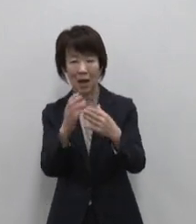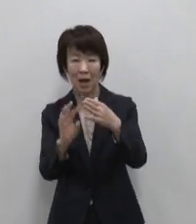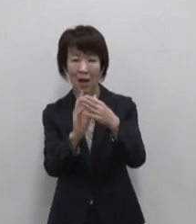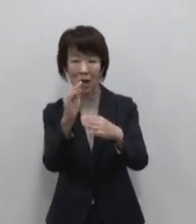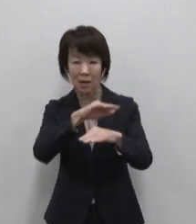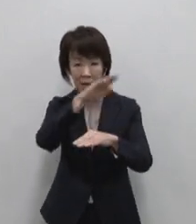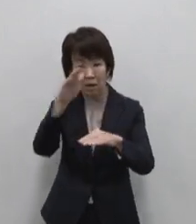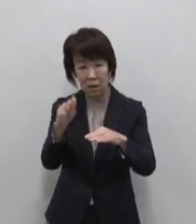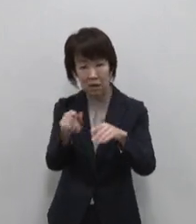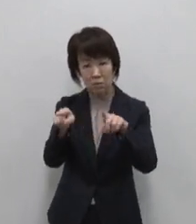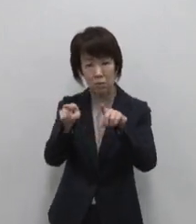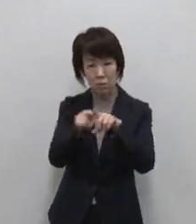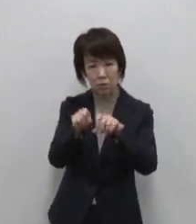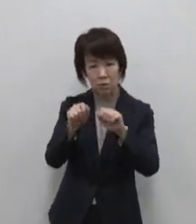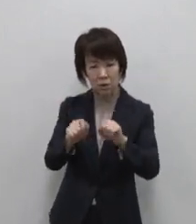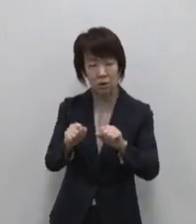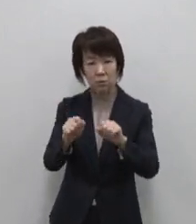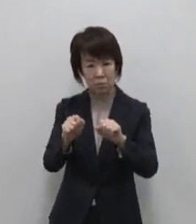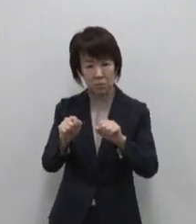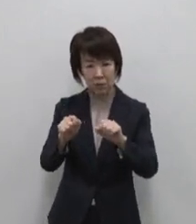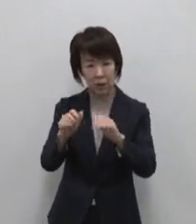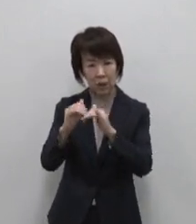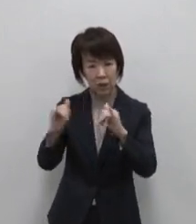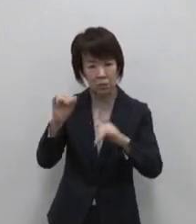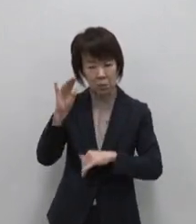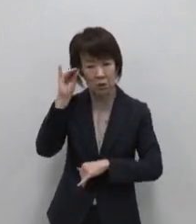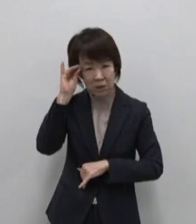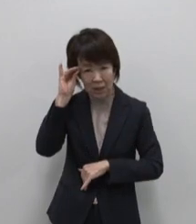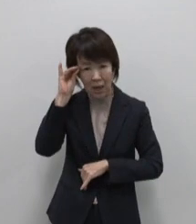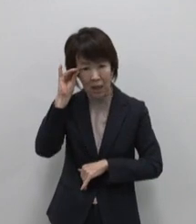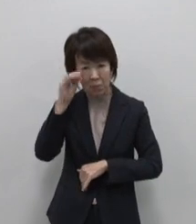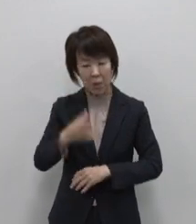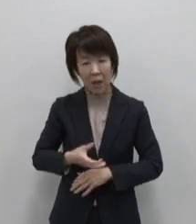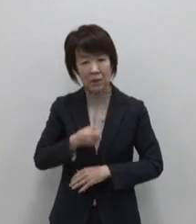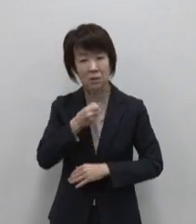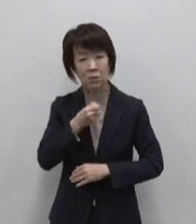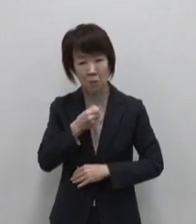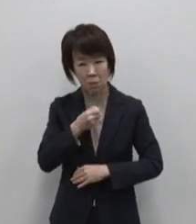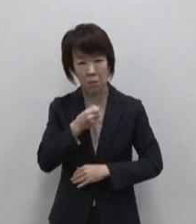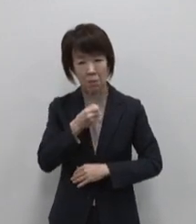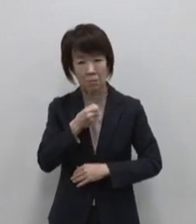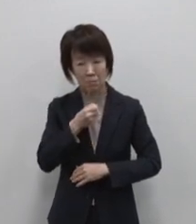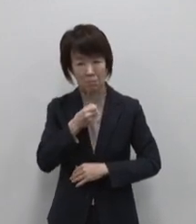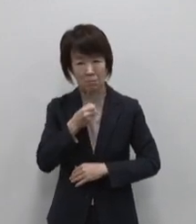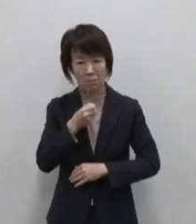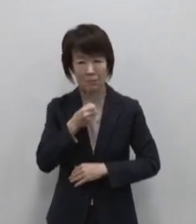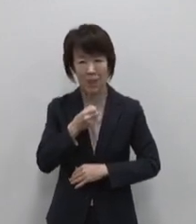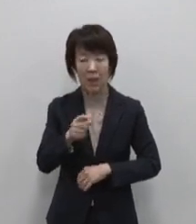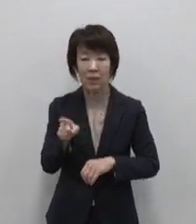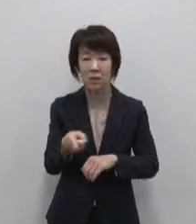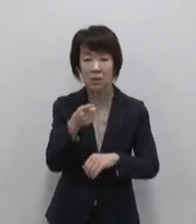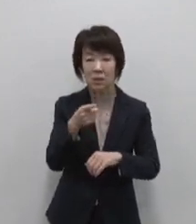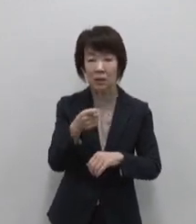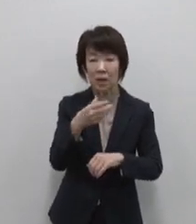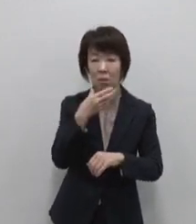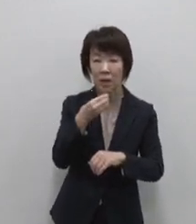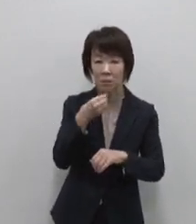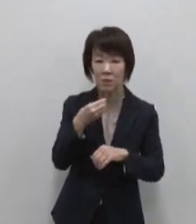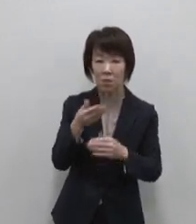知恵や信仰に触れる 火山が生み出す自然の恵みを 味わう火山のダイナミズムが